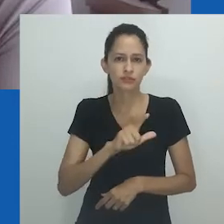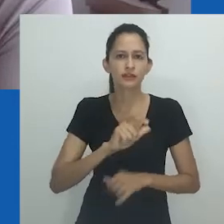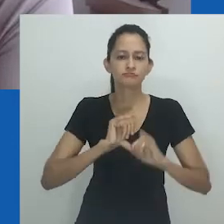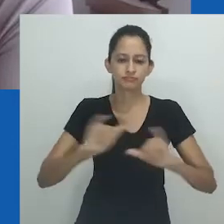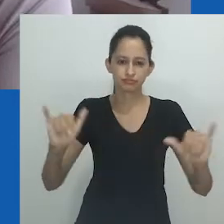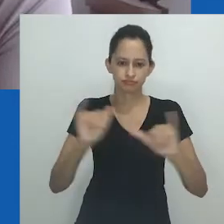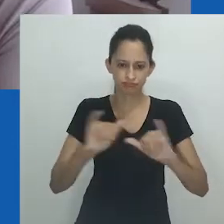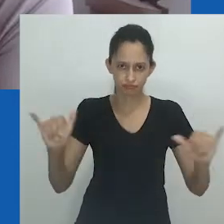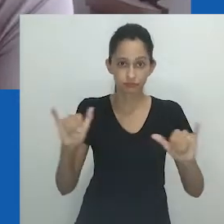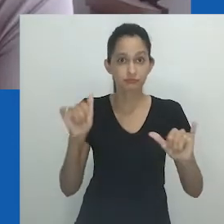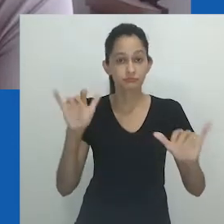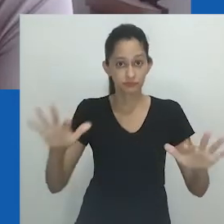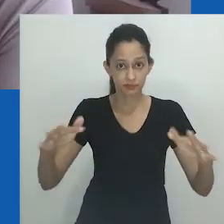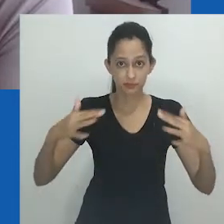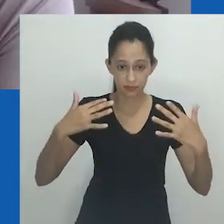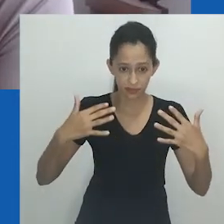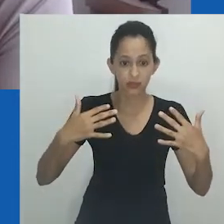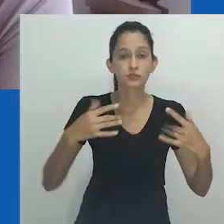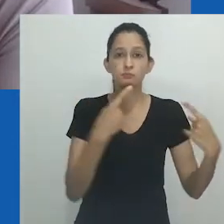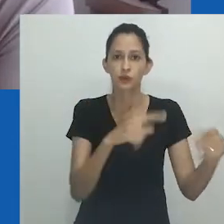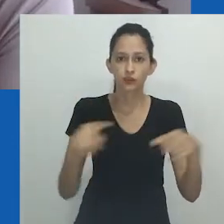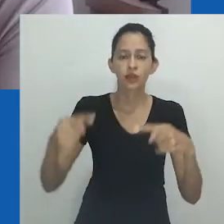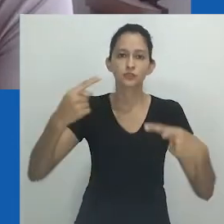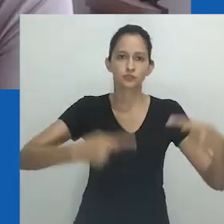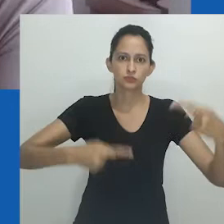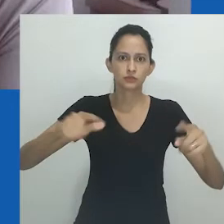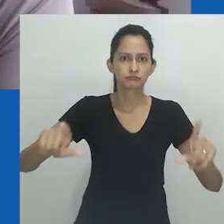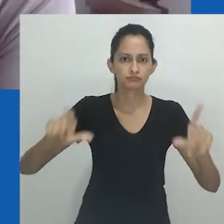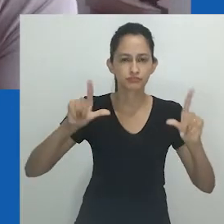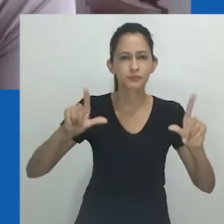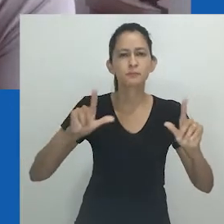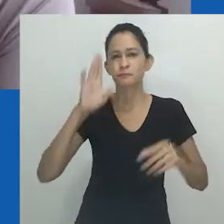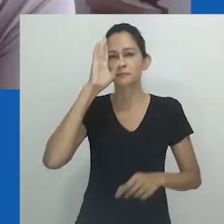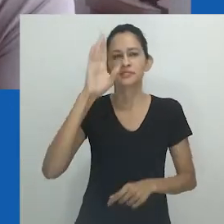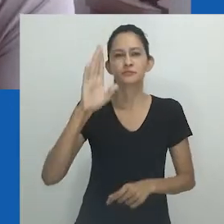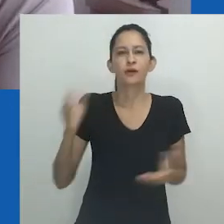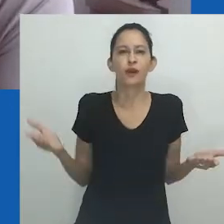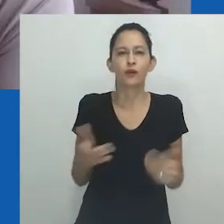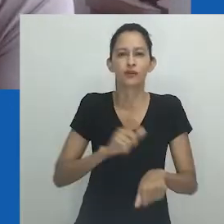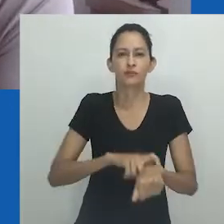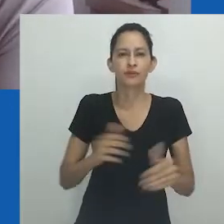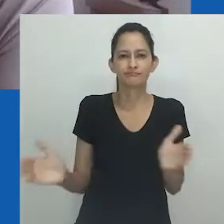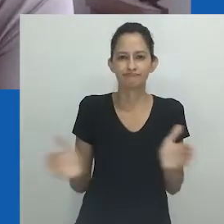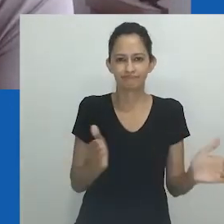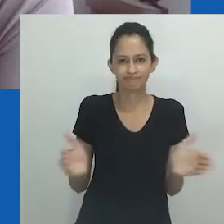gerar visibilidade, estimular o debate e nesses tempos sombrios de resistência.